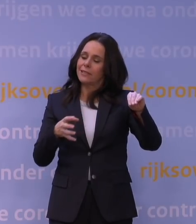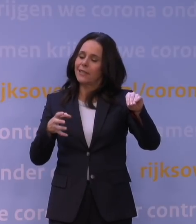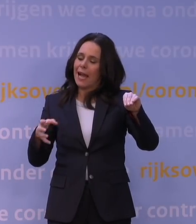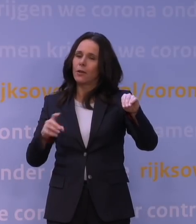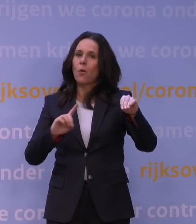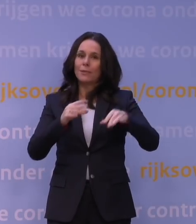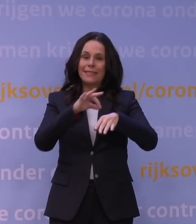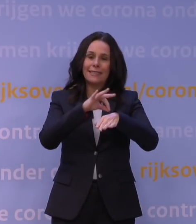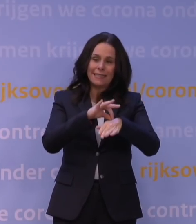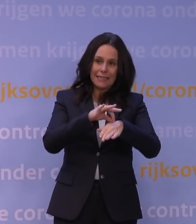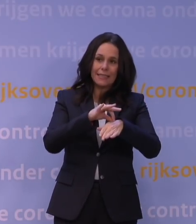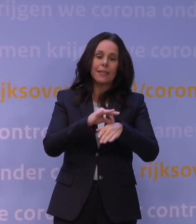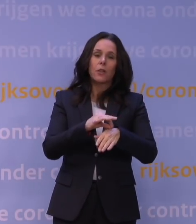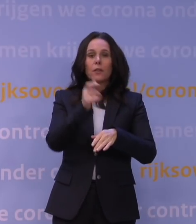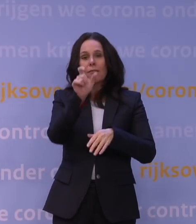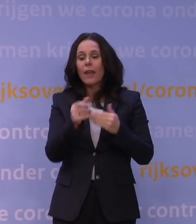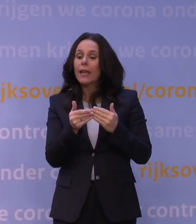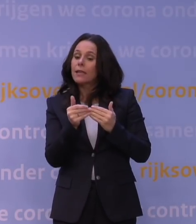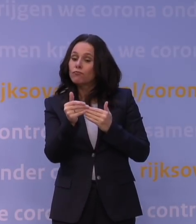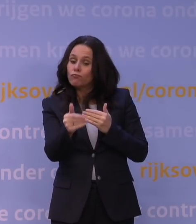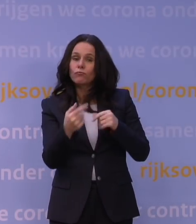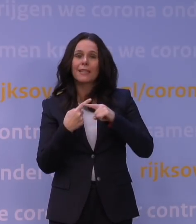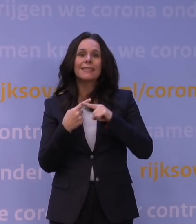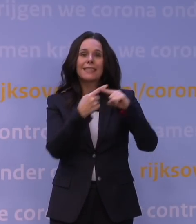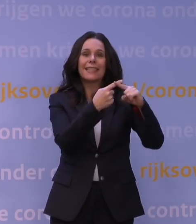en dan ongeveer een week, ietsje later, naar het ziekenhuis eventueel gaat.